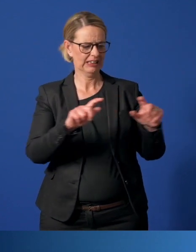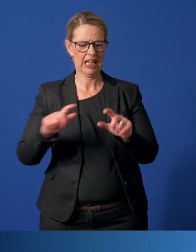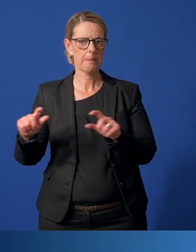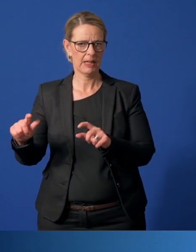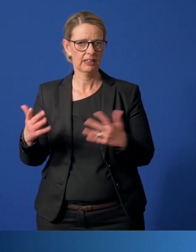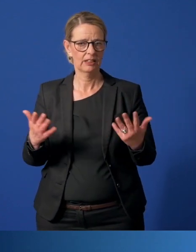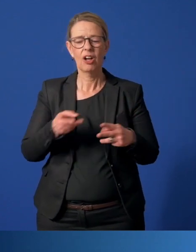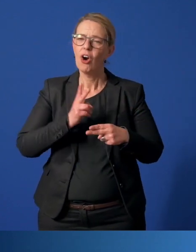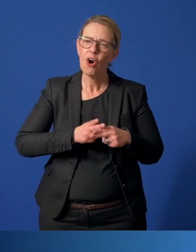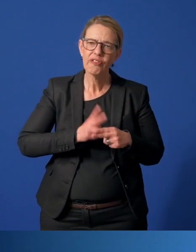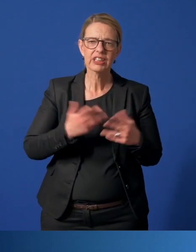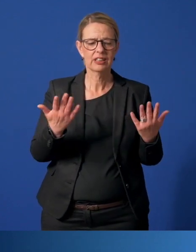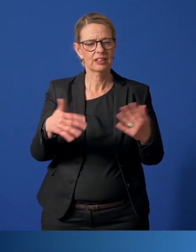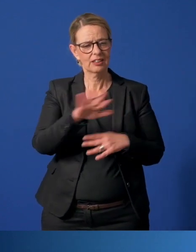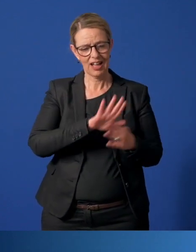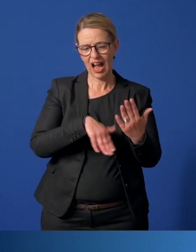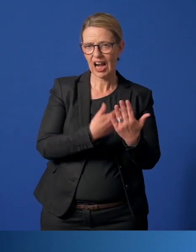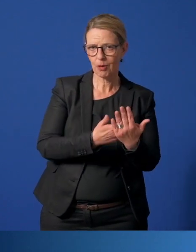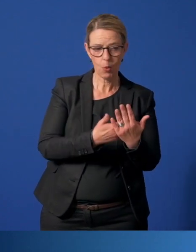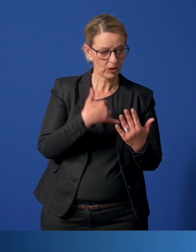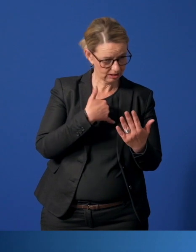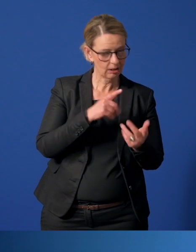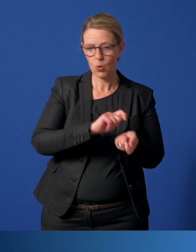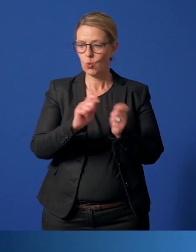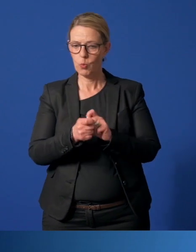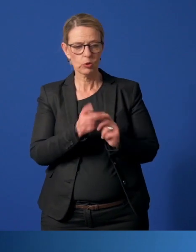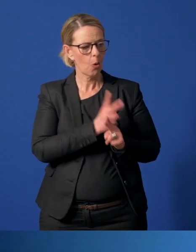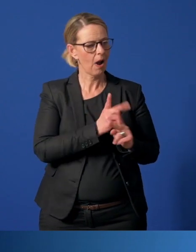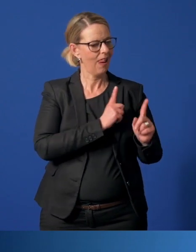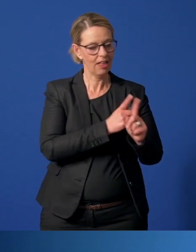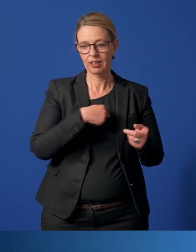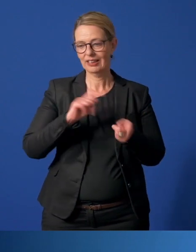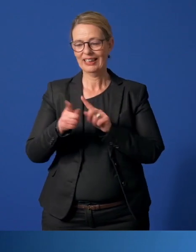Oft haben sie ihre Angebote umgestellt - sonst analog, heute digital.